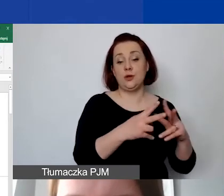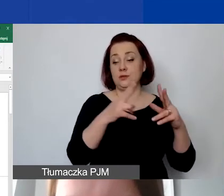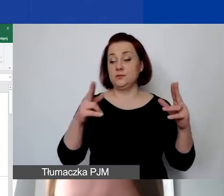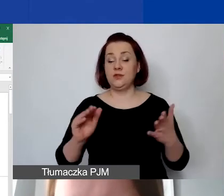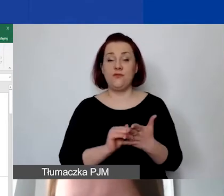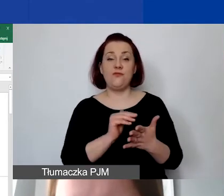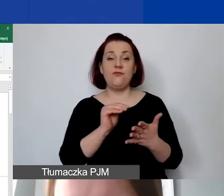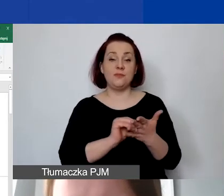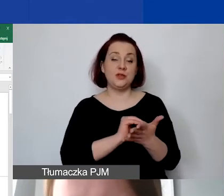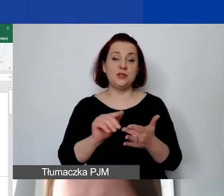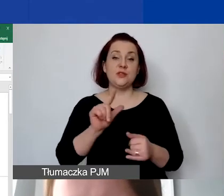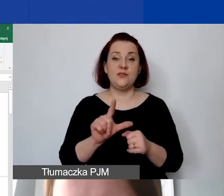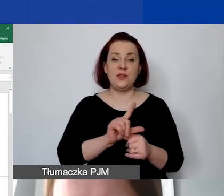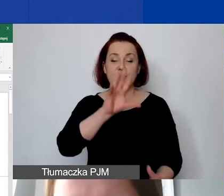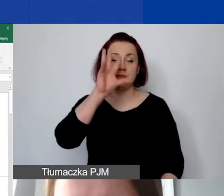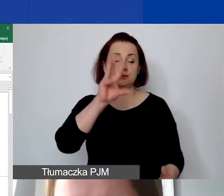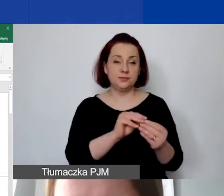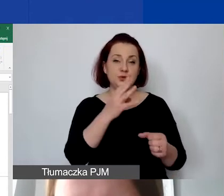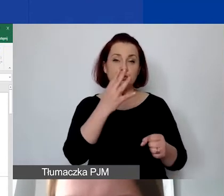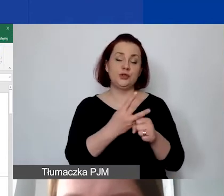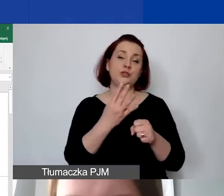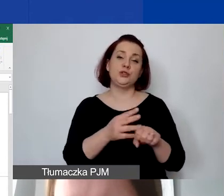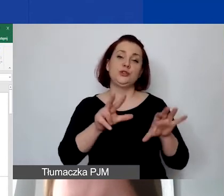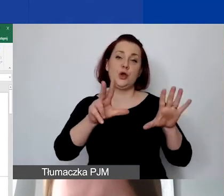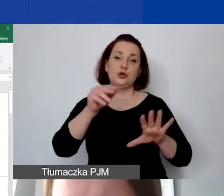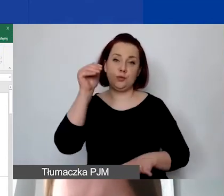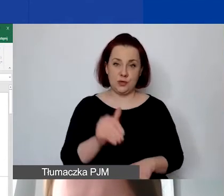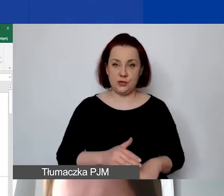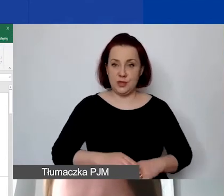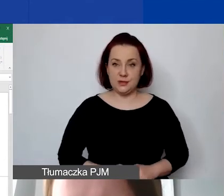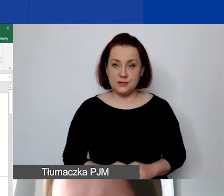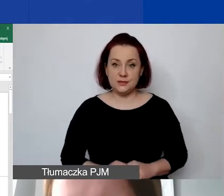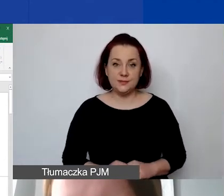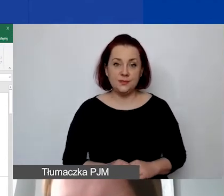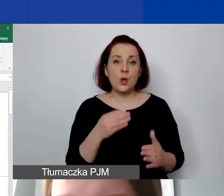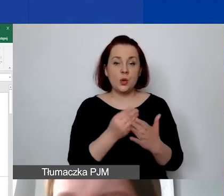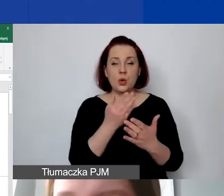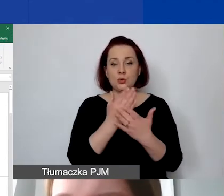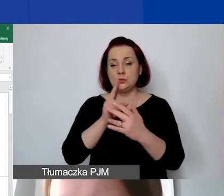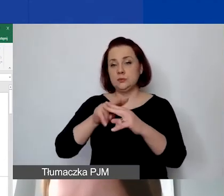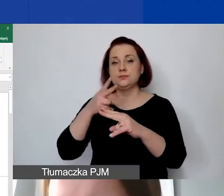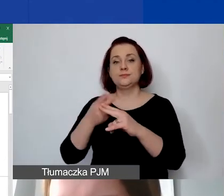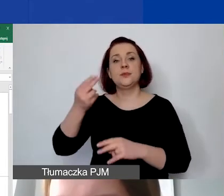koszt całkowity w tej pozycji to jest 48 000. Mamy koszt jednostkowy obliczony w euro. Koszt całkowity.